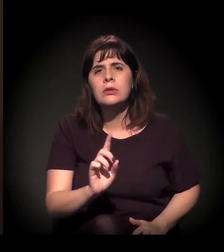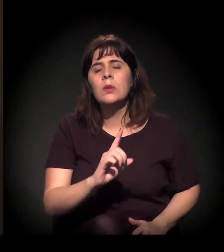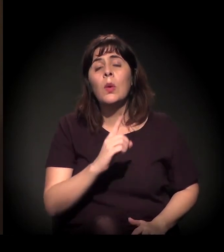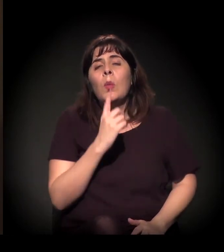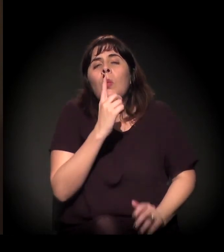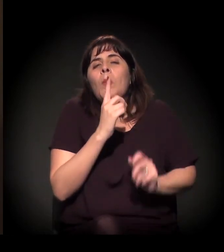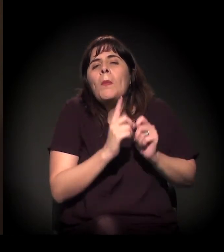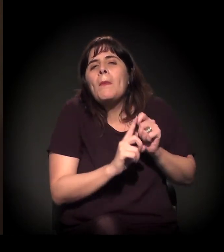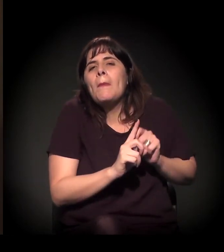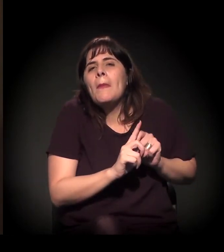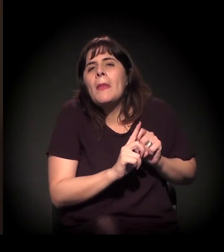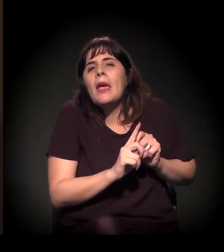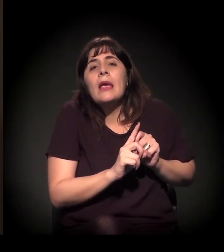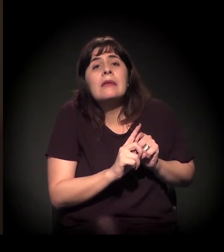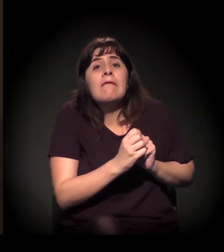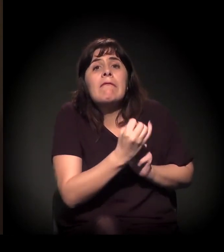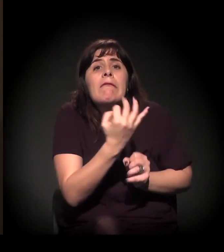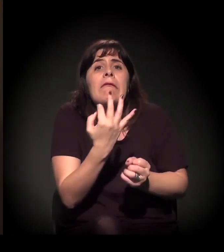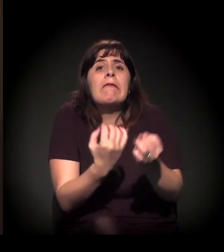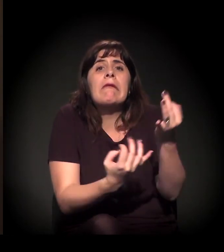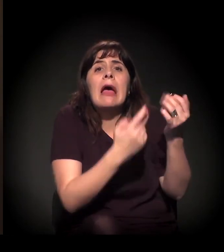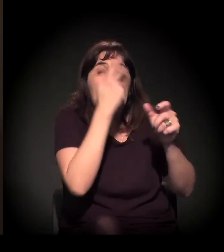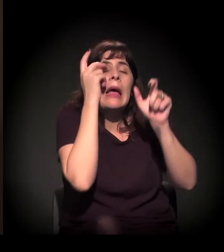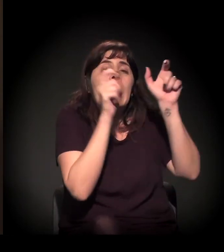o tanto de gente que se mobiliza